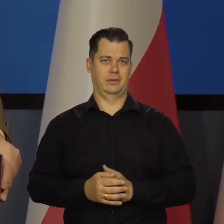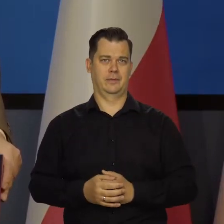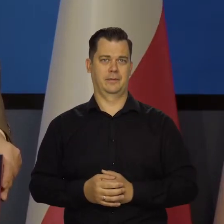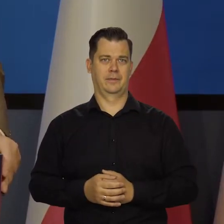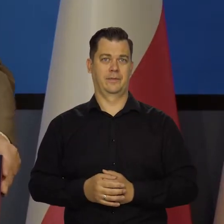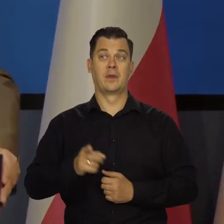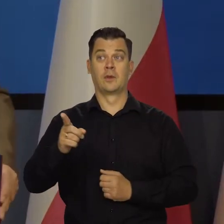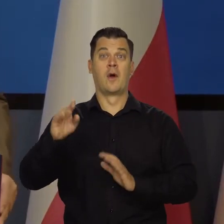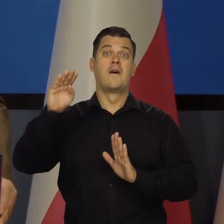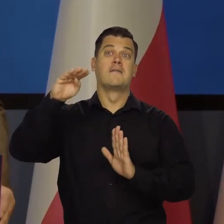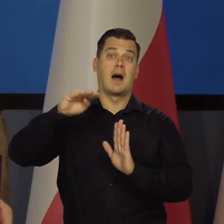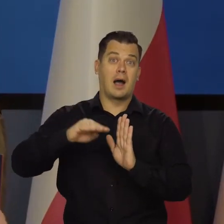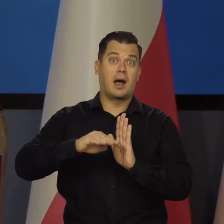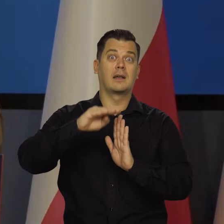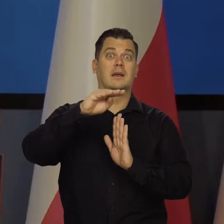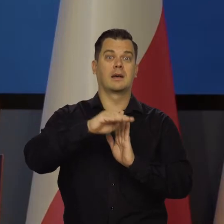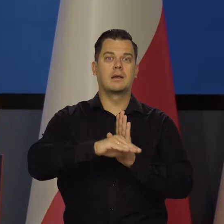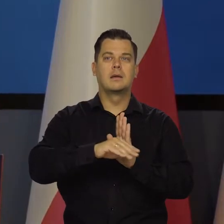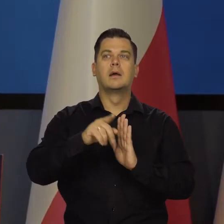Jego wahania siły nabywczej są tym,